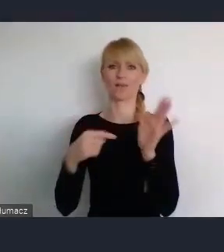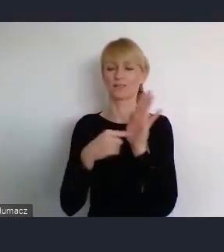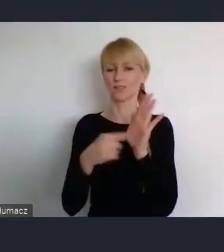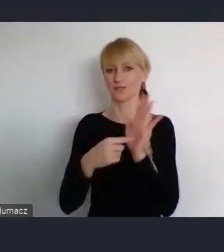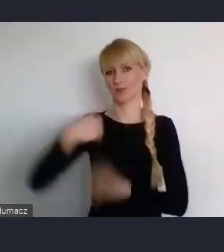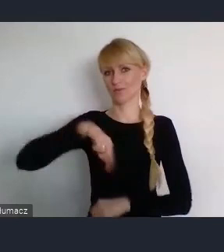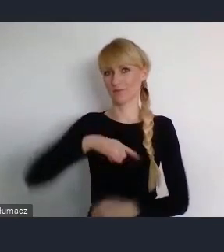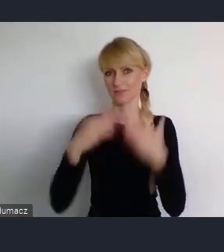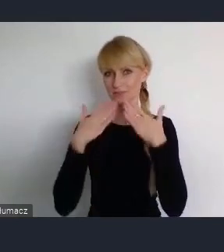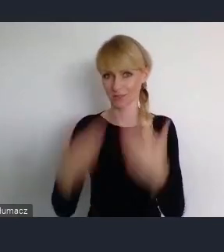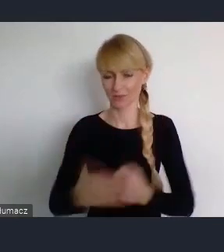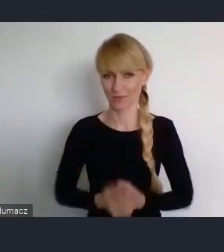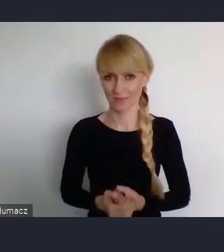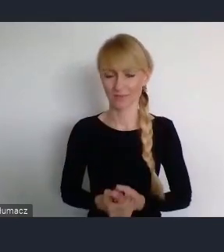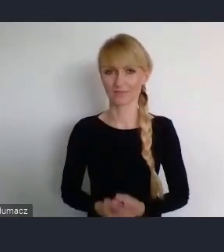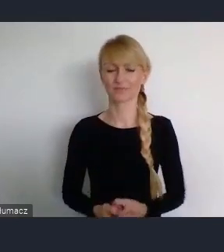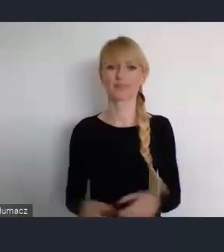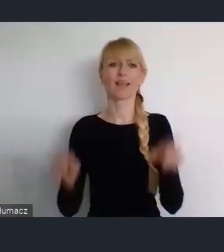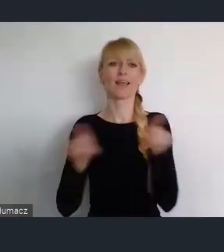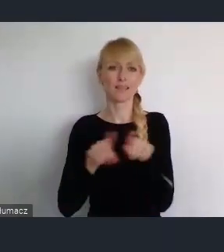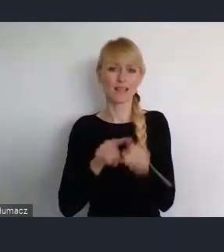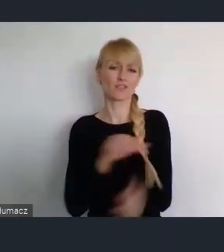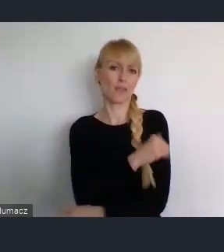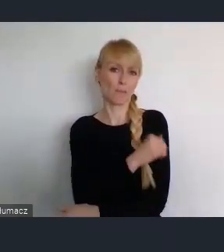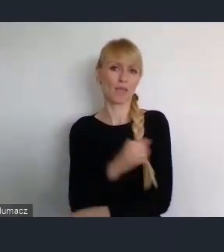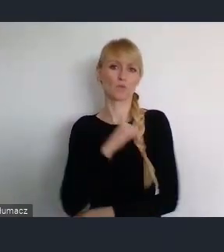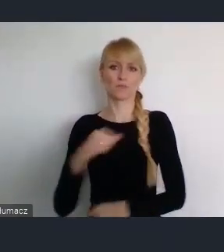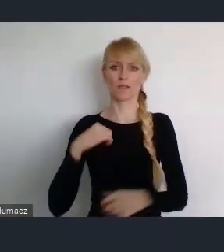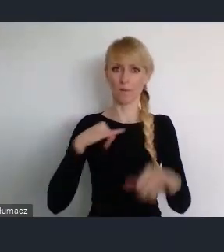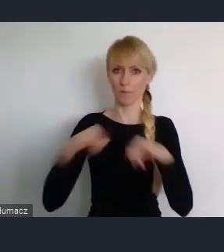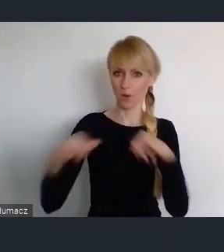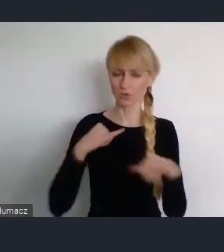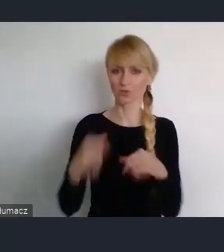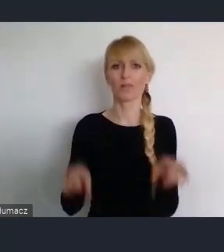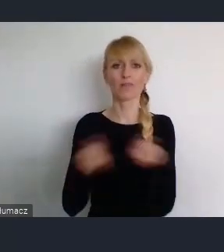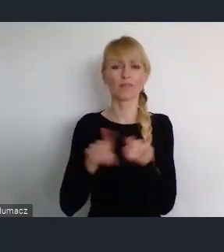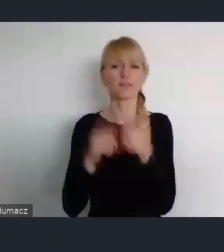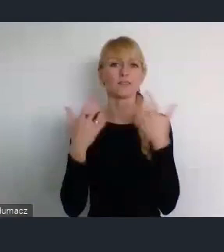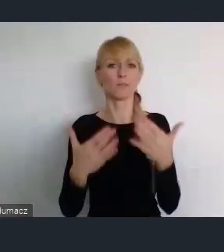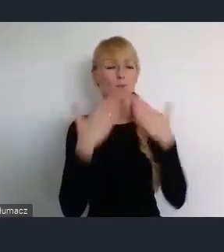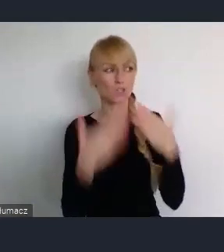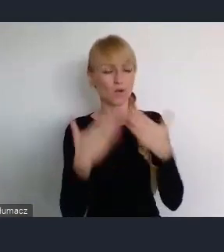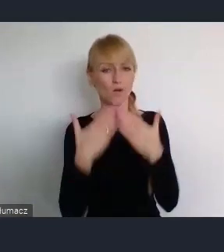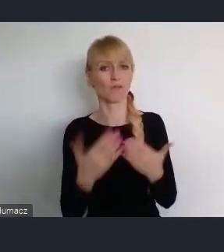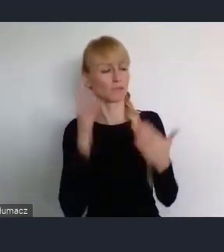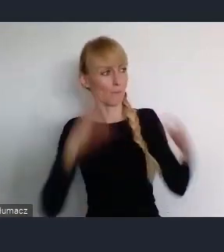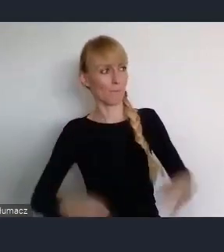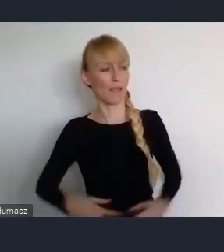Przy okazji w imieniu samorządowców, chce podziękować zarówno Pani Minister osobiście, jak i Ministerstwu za dobrą współpracę